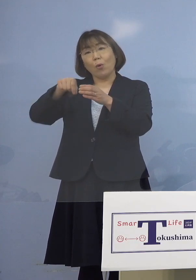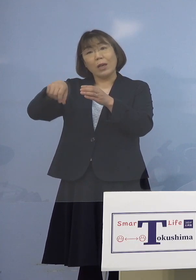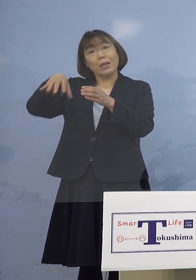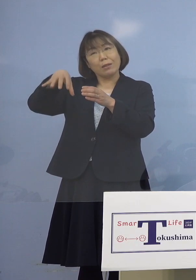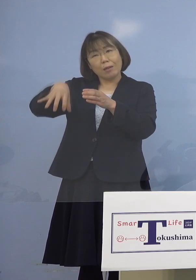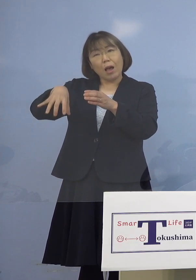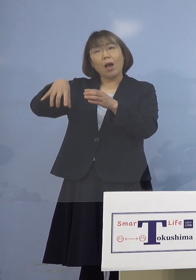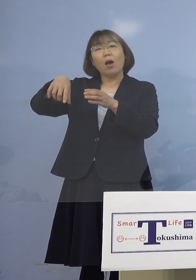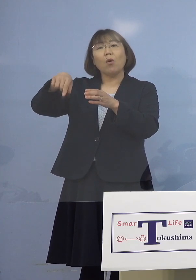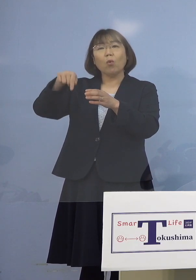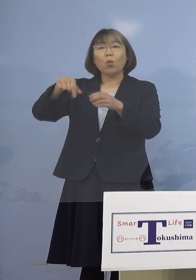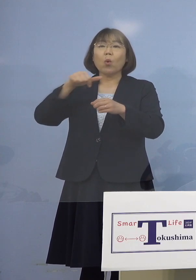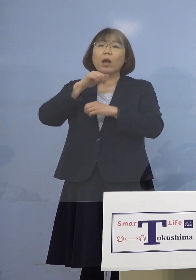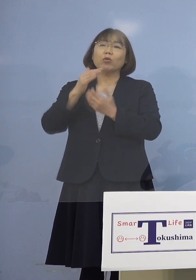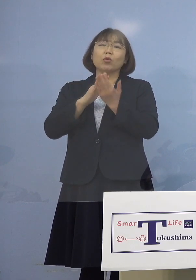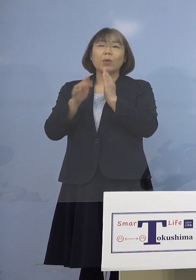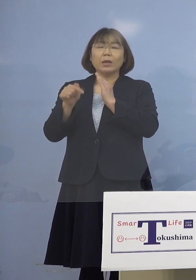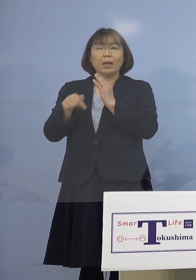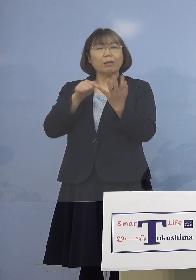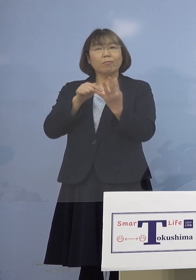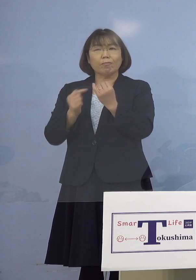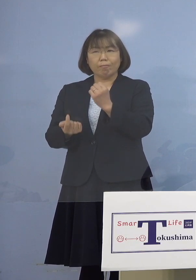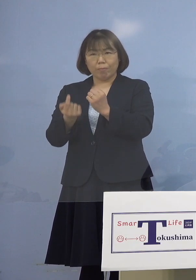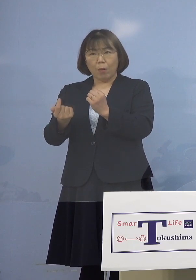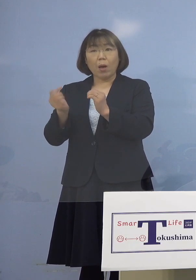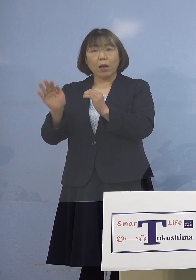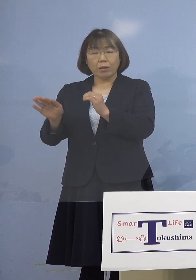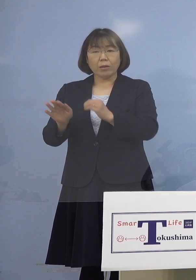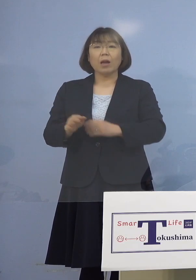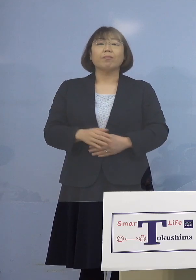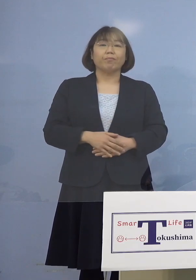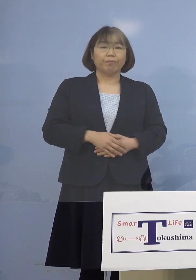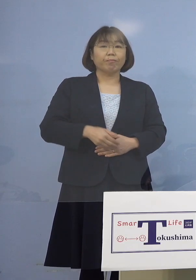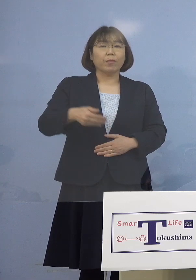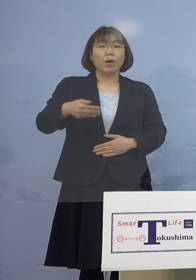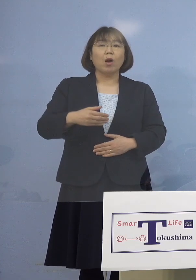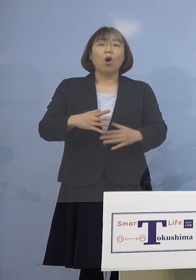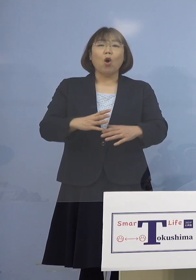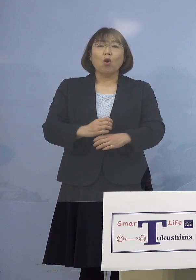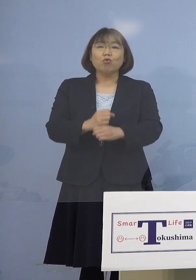本県の場合はありましたね （徳島新聞社） つまりカラオケを楽しむ設備がある